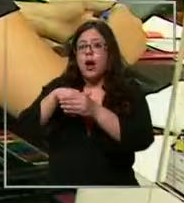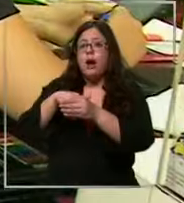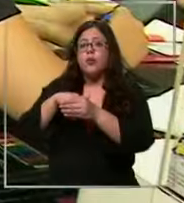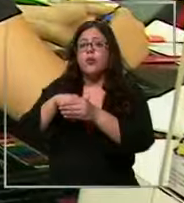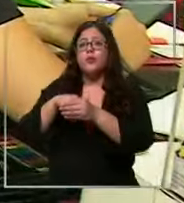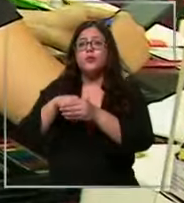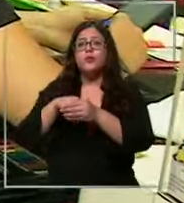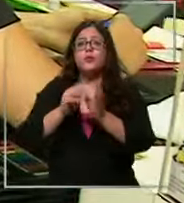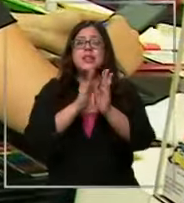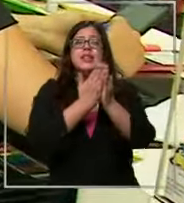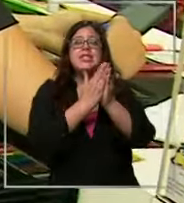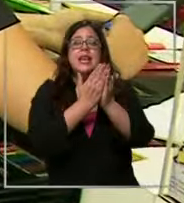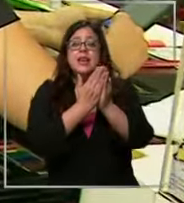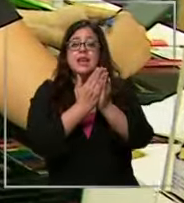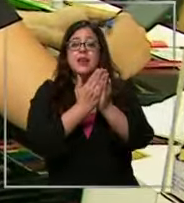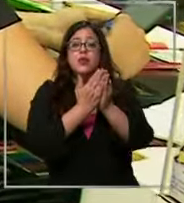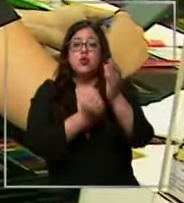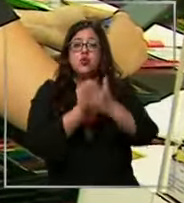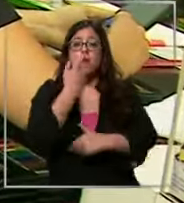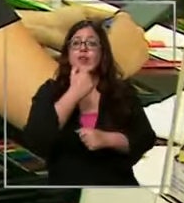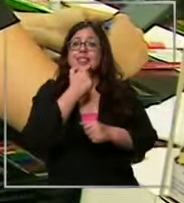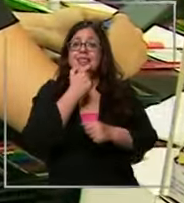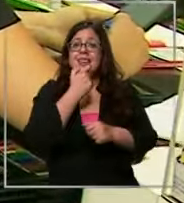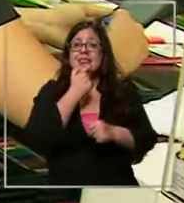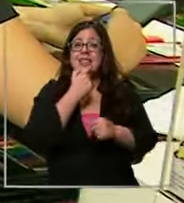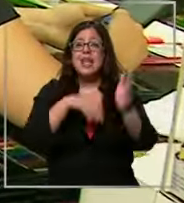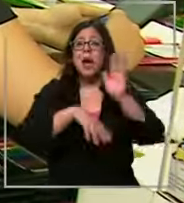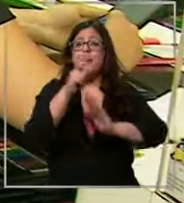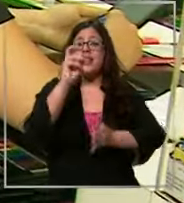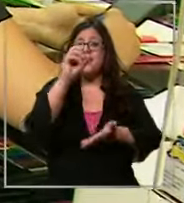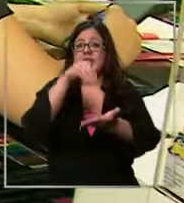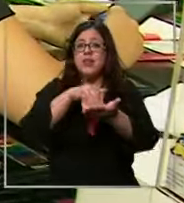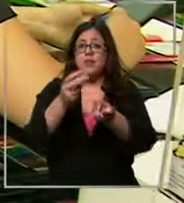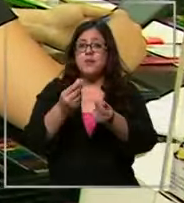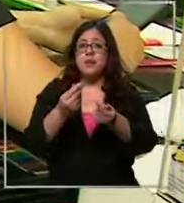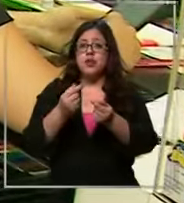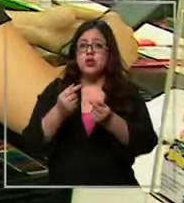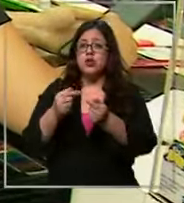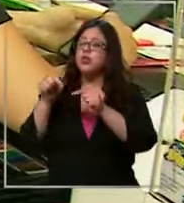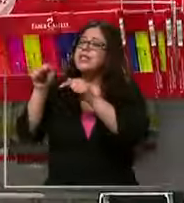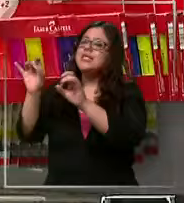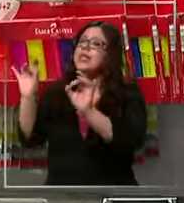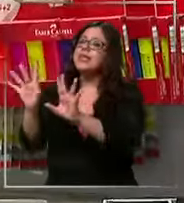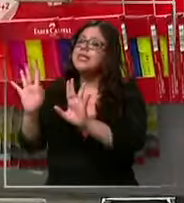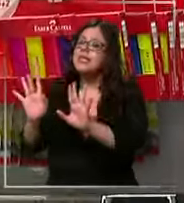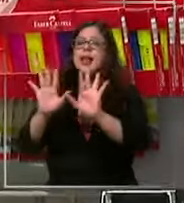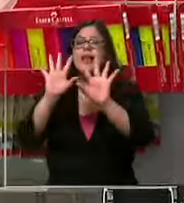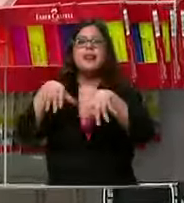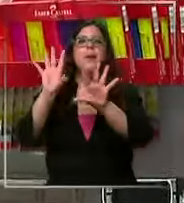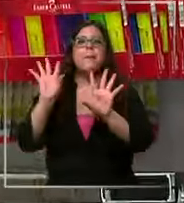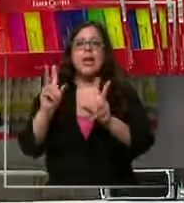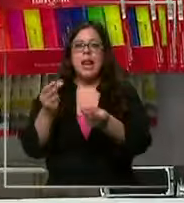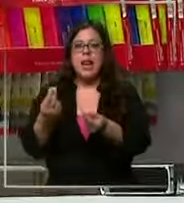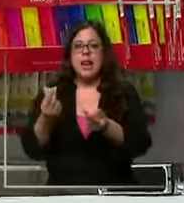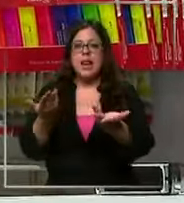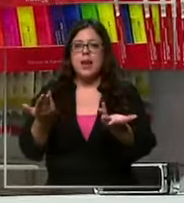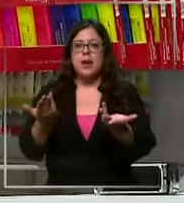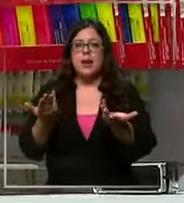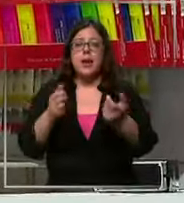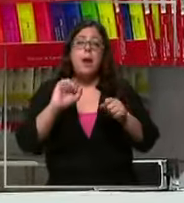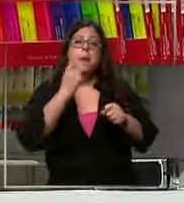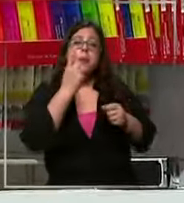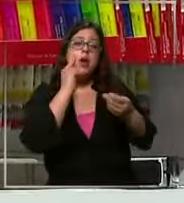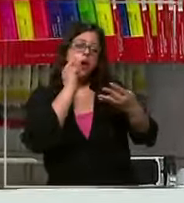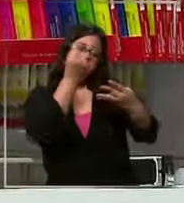nuevo vale más de 20 y de esta forma a a 10.000 Entonces lo primero es revisar la lista ve qué es